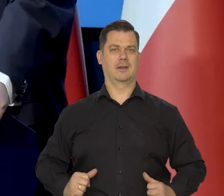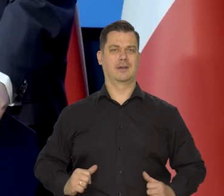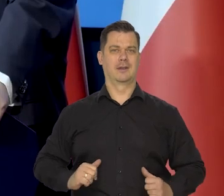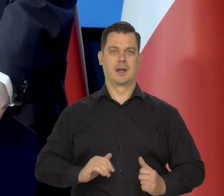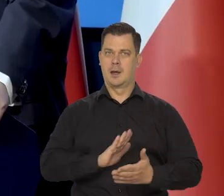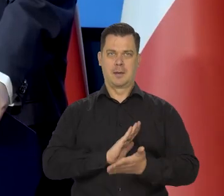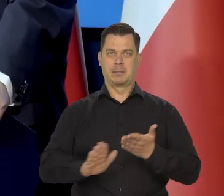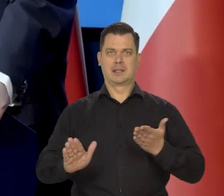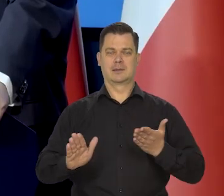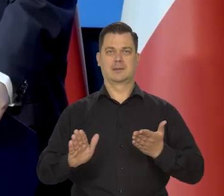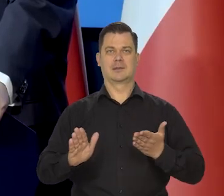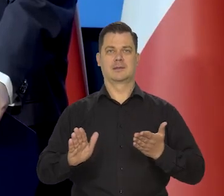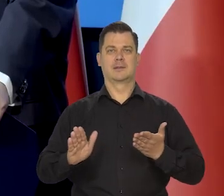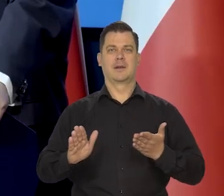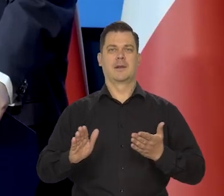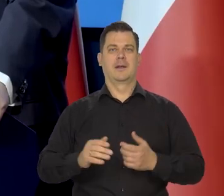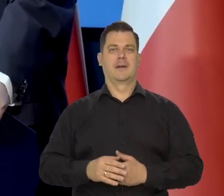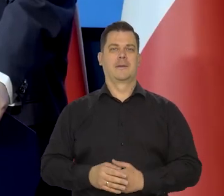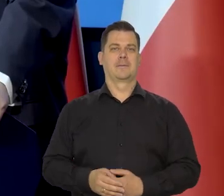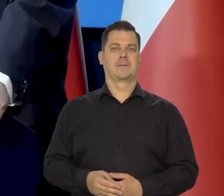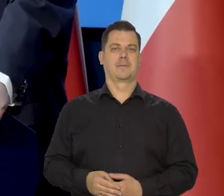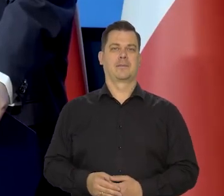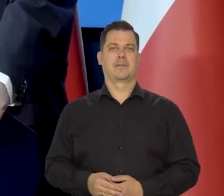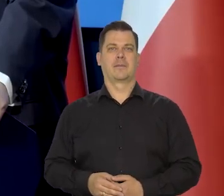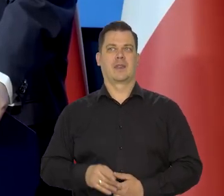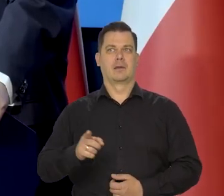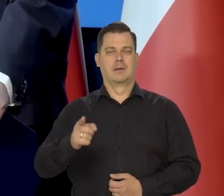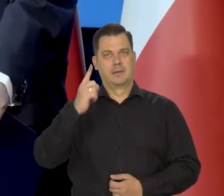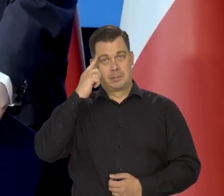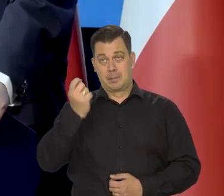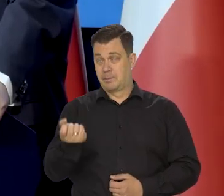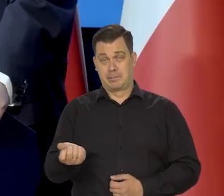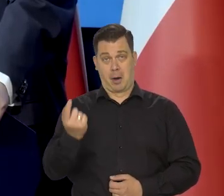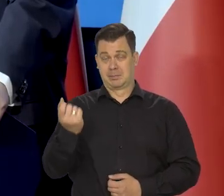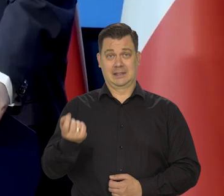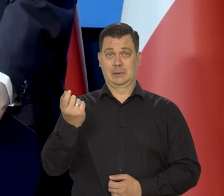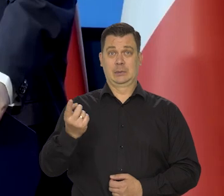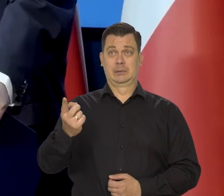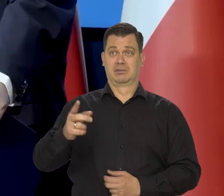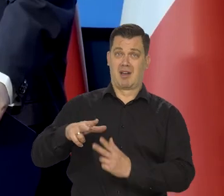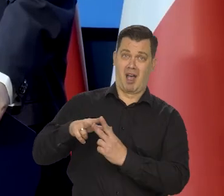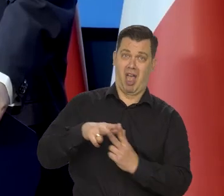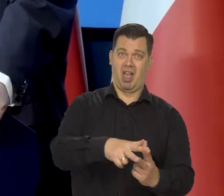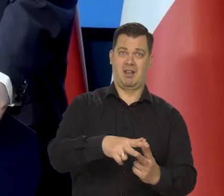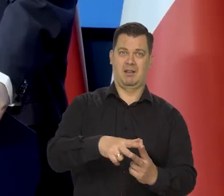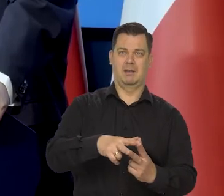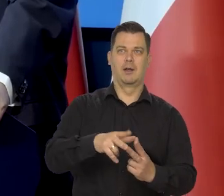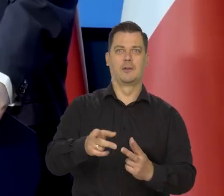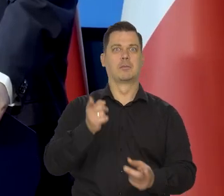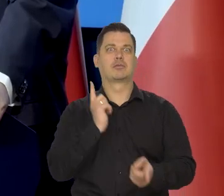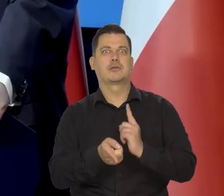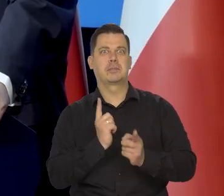bez żadnych kreatywnych działań polegających na sztucznym przyspieszeniu